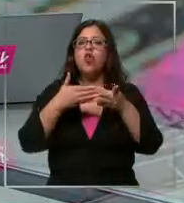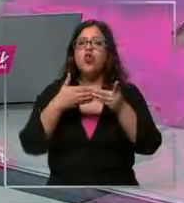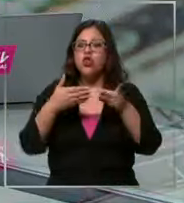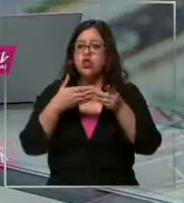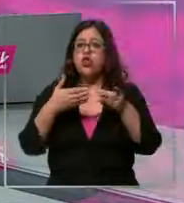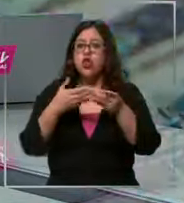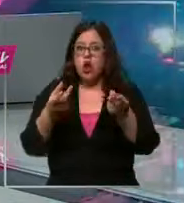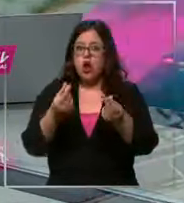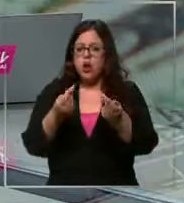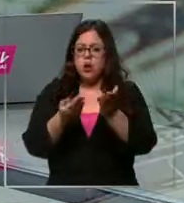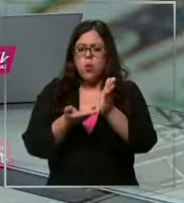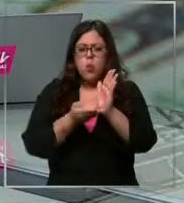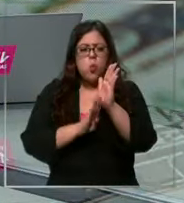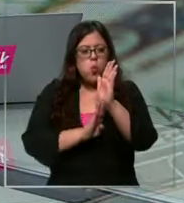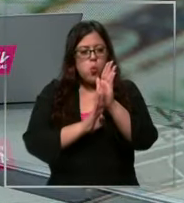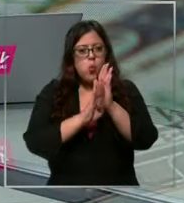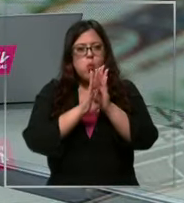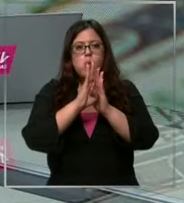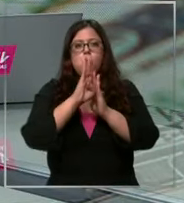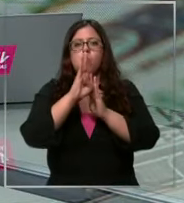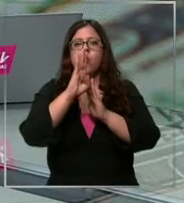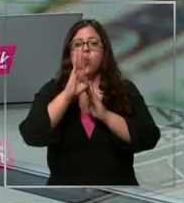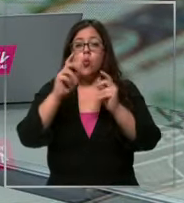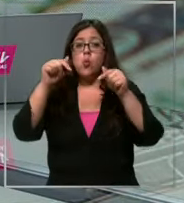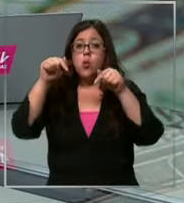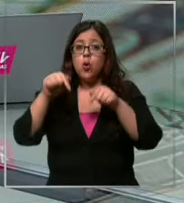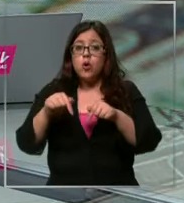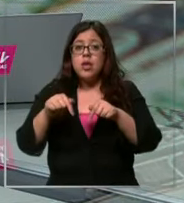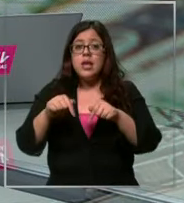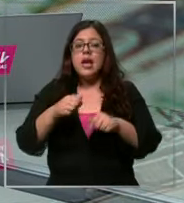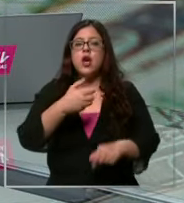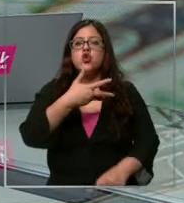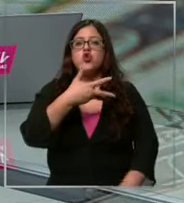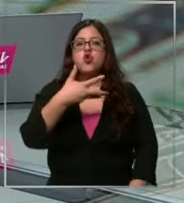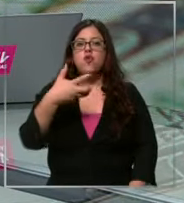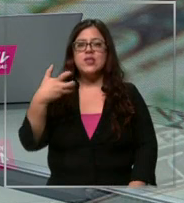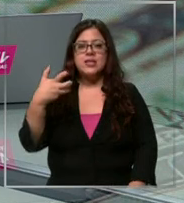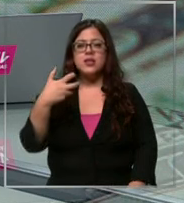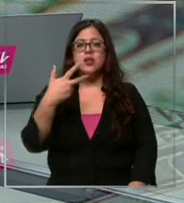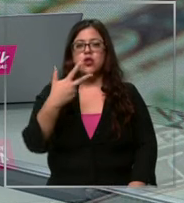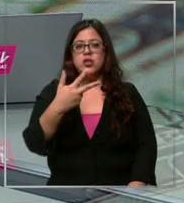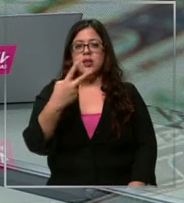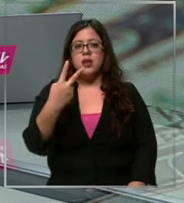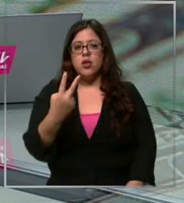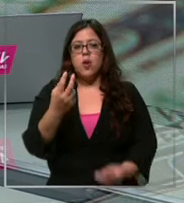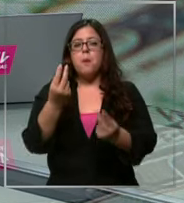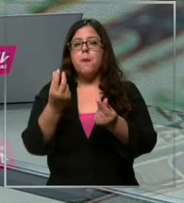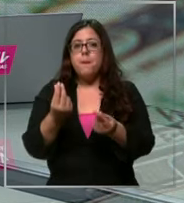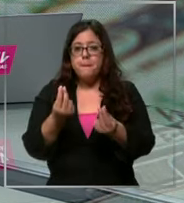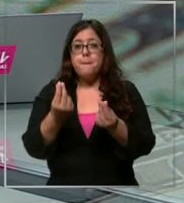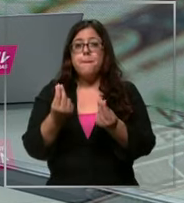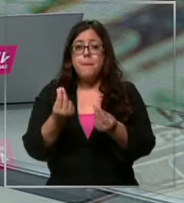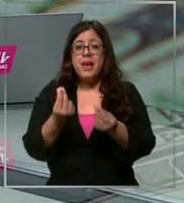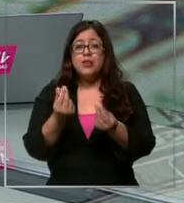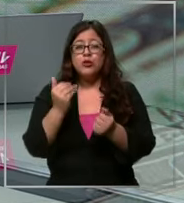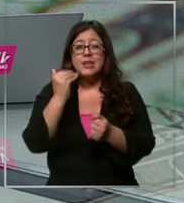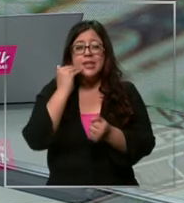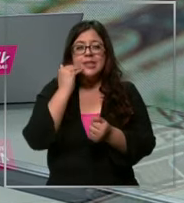ido subiendo en los últimos días Y hoy cerró en 982 pesos acercándose a los 1000 pesos algo